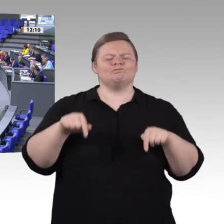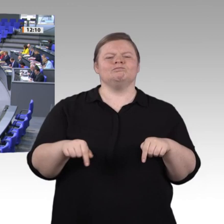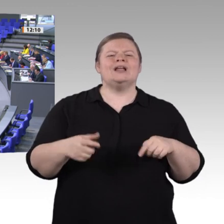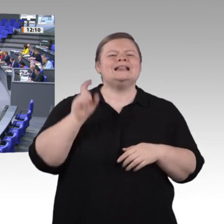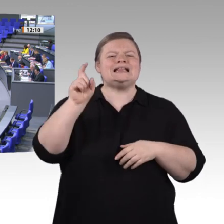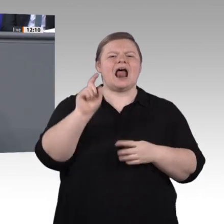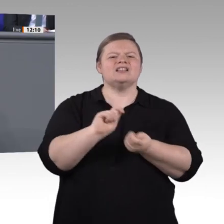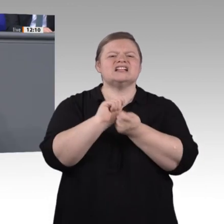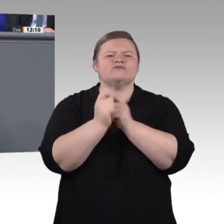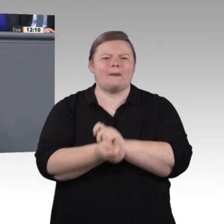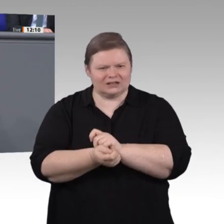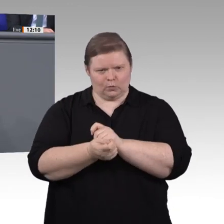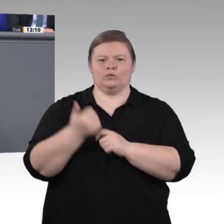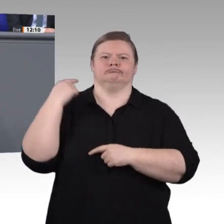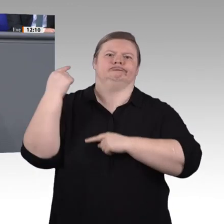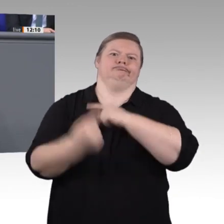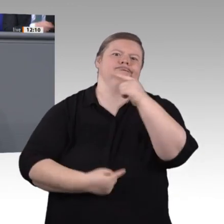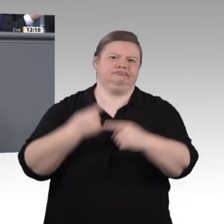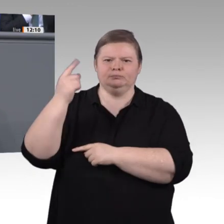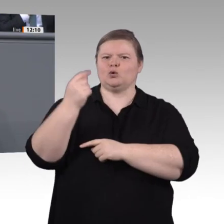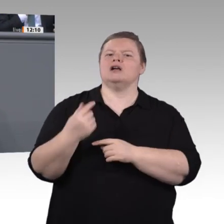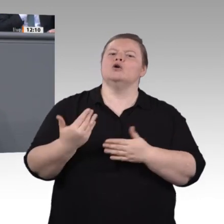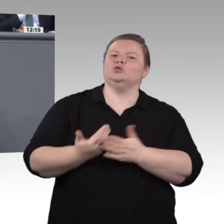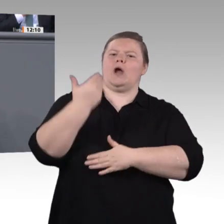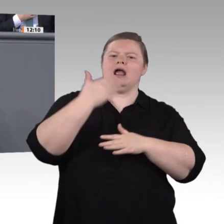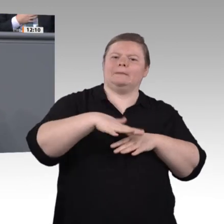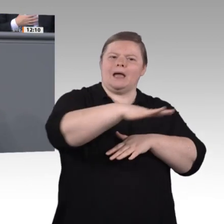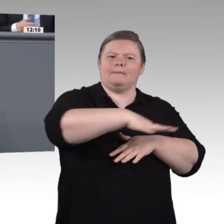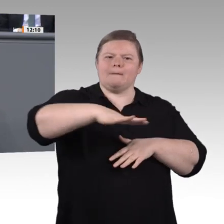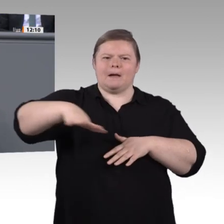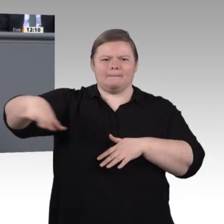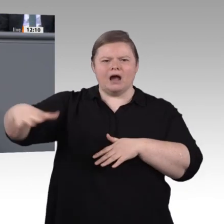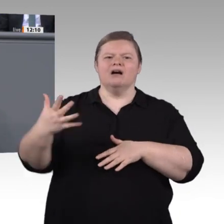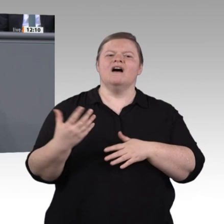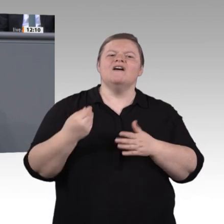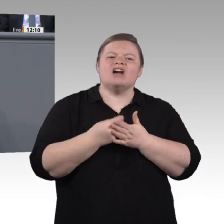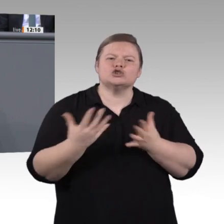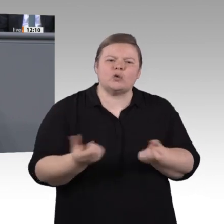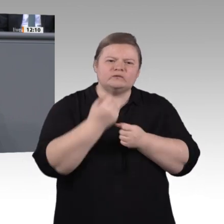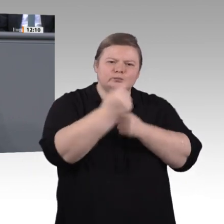davon haben wir schon hinreichend gehört. Mit der Enquete-Kommission, über die wir heute sprechen